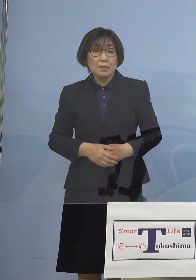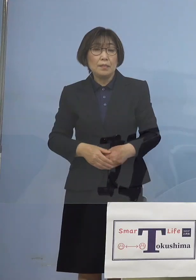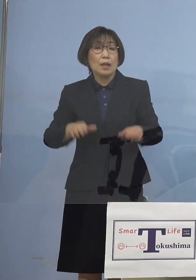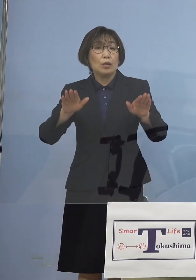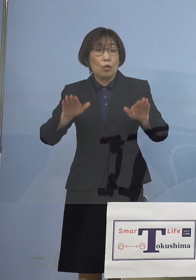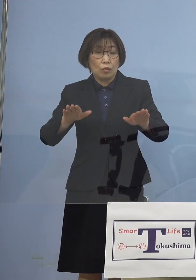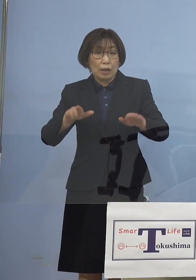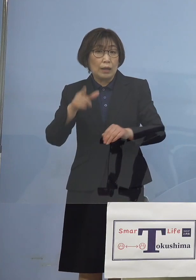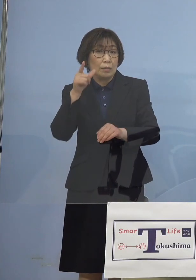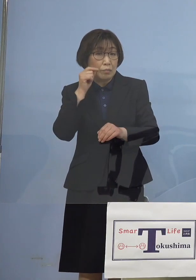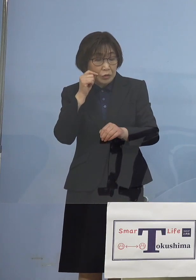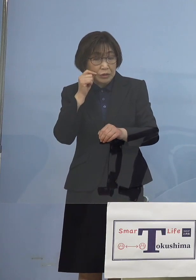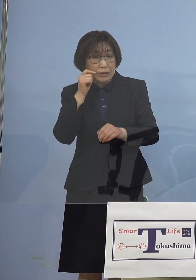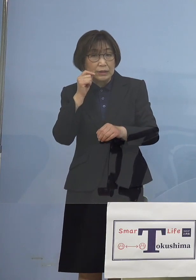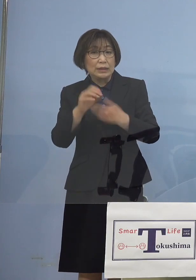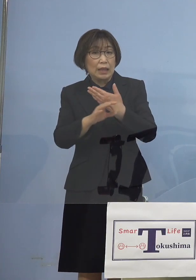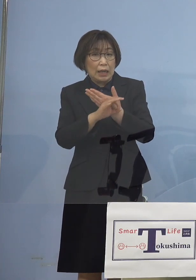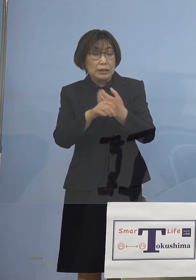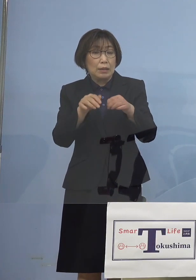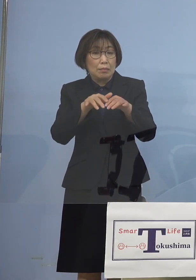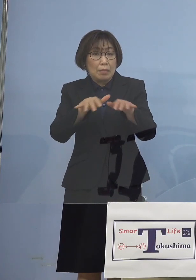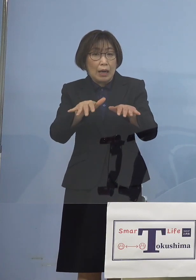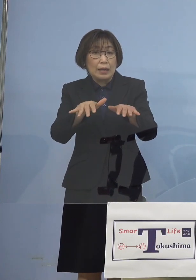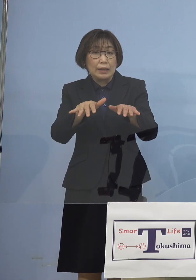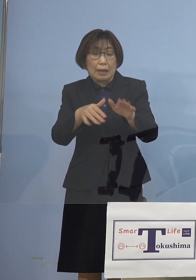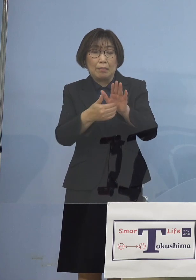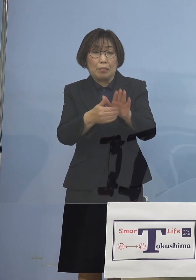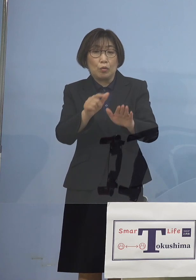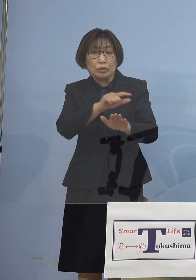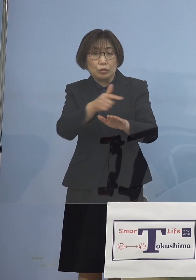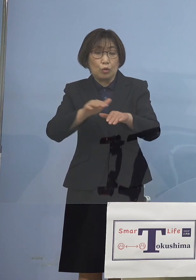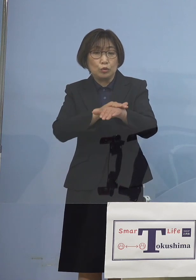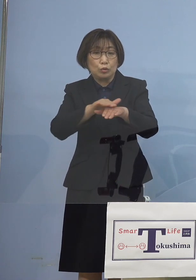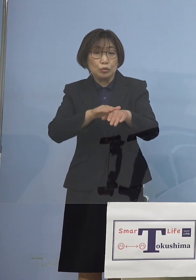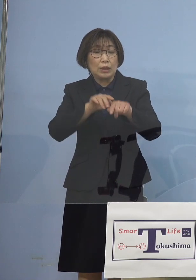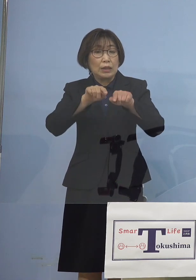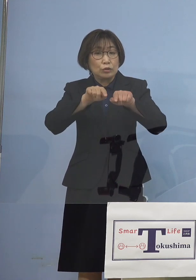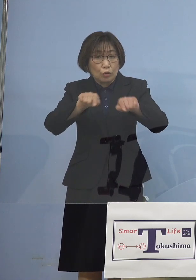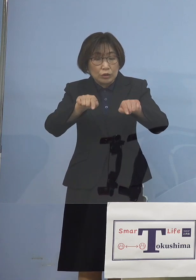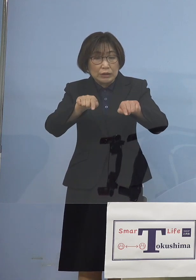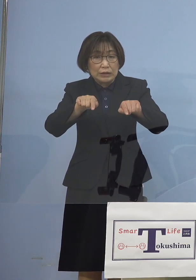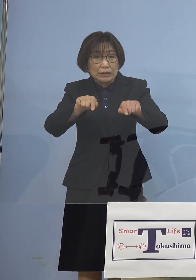「まん延防止等重点措置」 かかっていた場合はどのような形になっていくのか